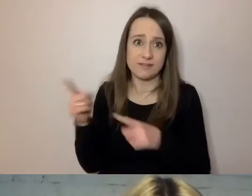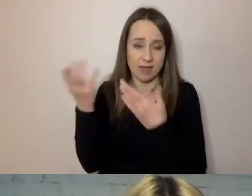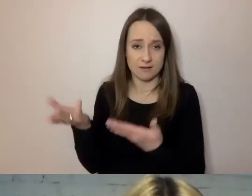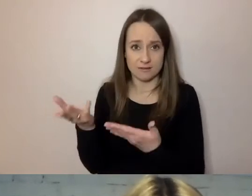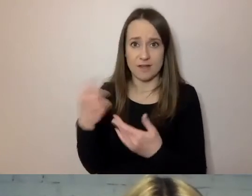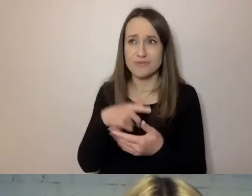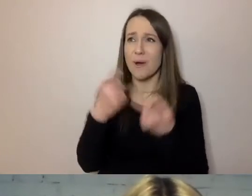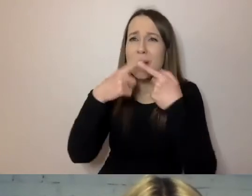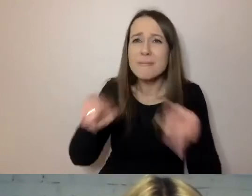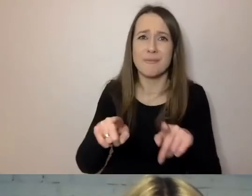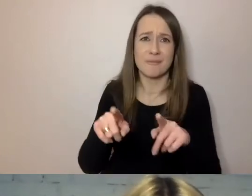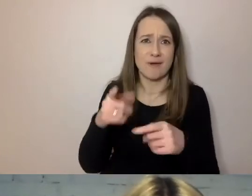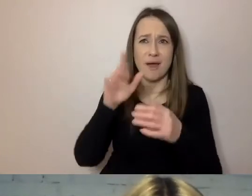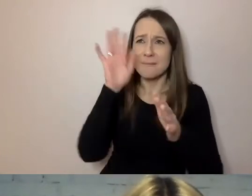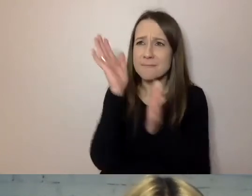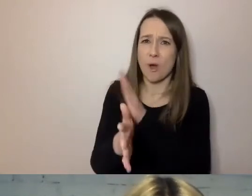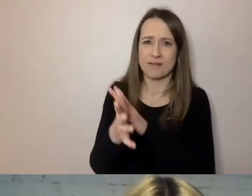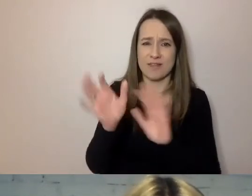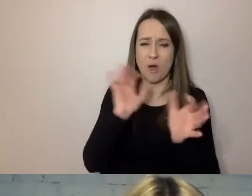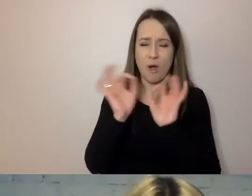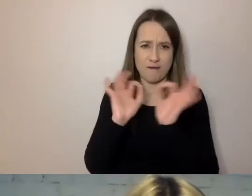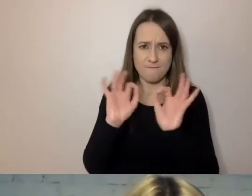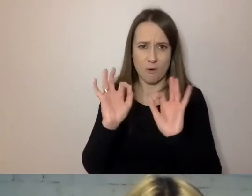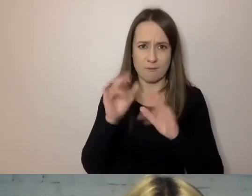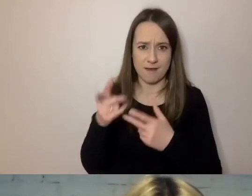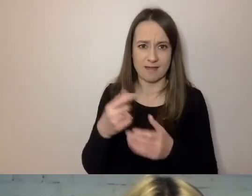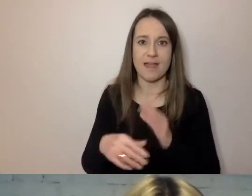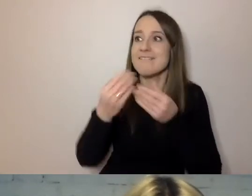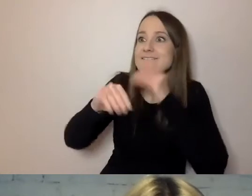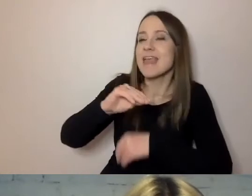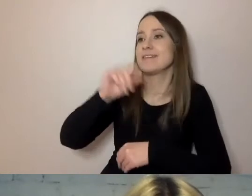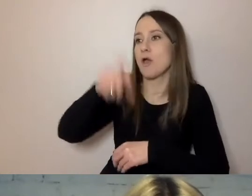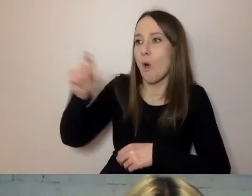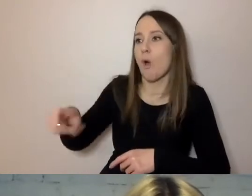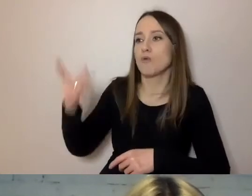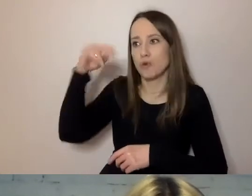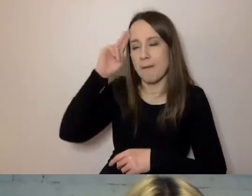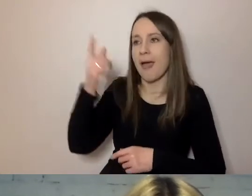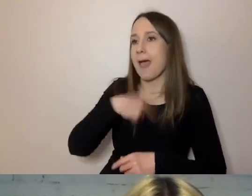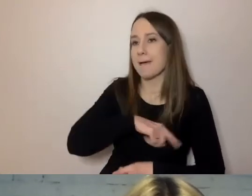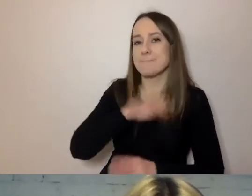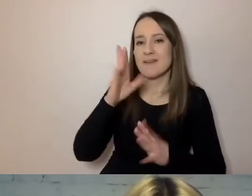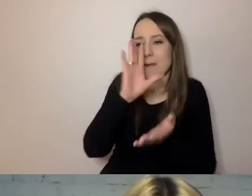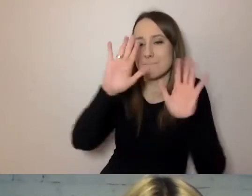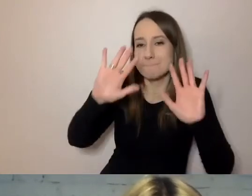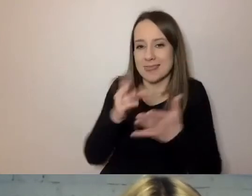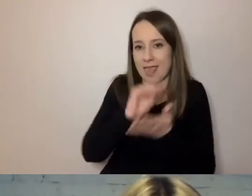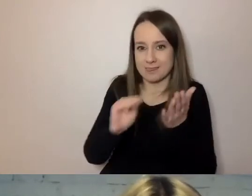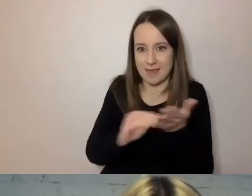Jeżeli go wstawimy w zdanie, więcej osób to zrozumie. A my się mniej napiszemy - urzędnik też na tym korzysta.